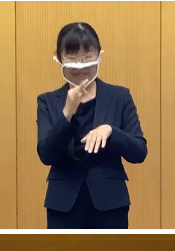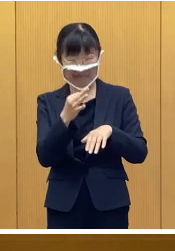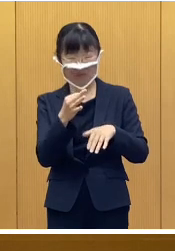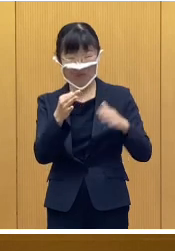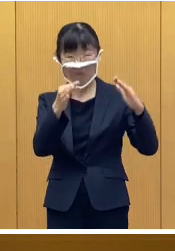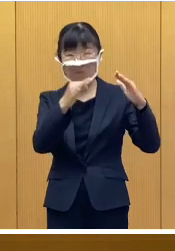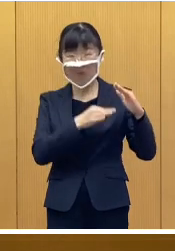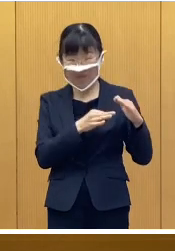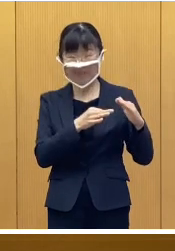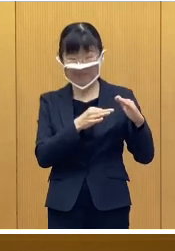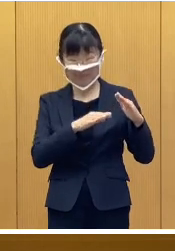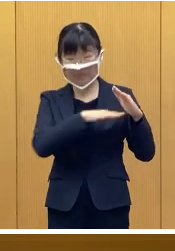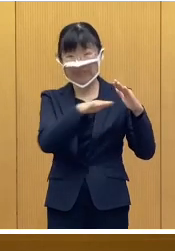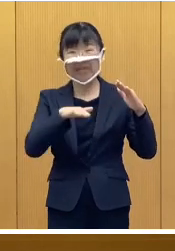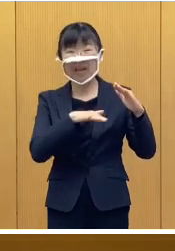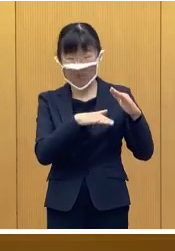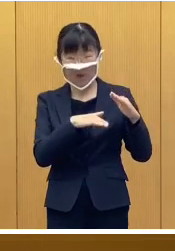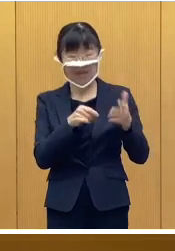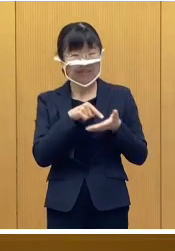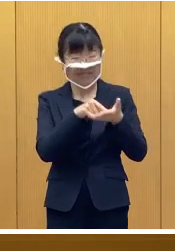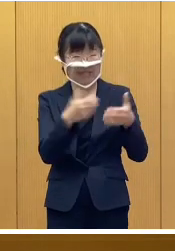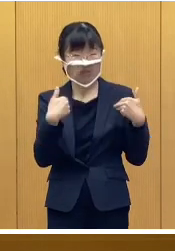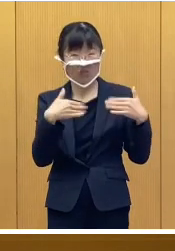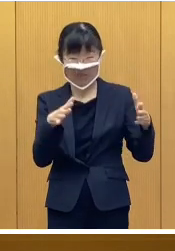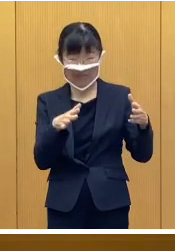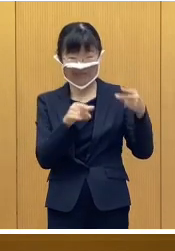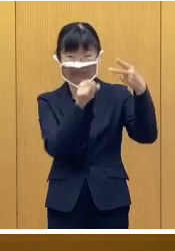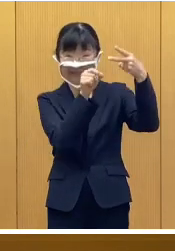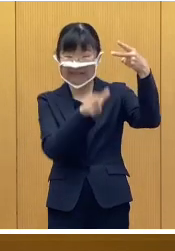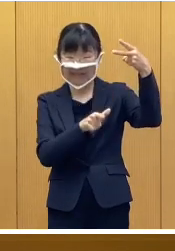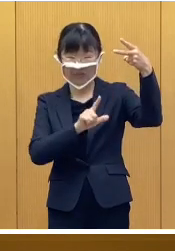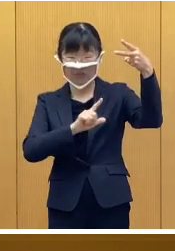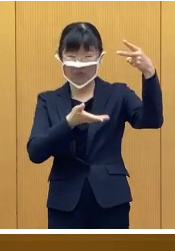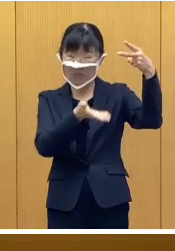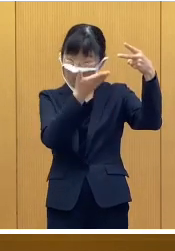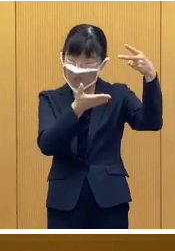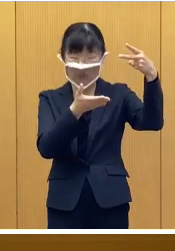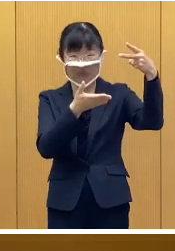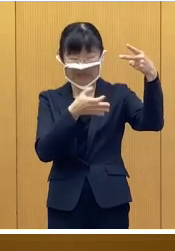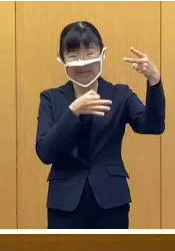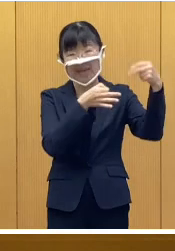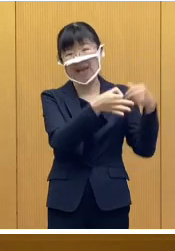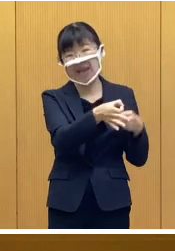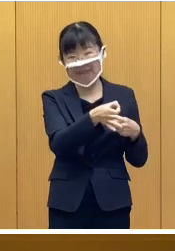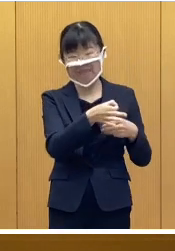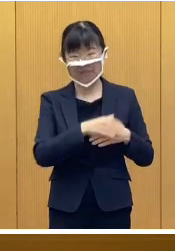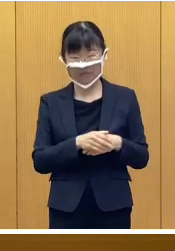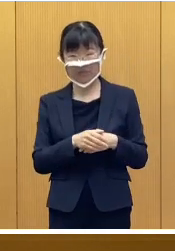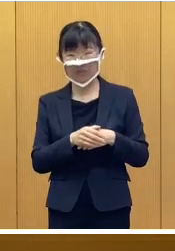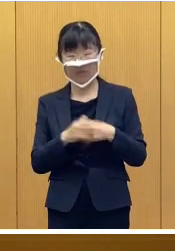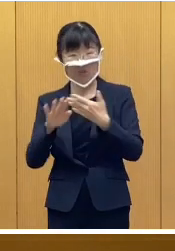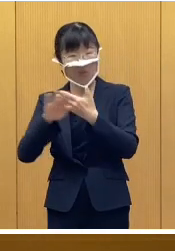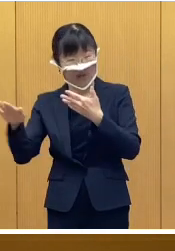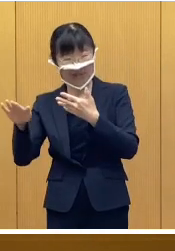申請不要でありまして、2月上旬に 支給いたします それ以外の世帯につきましては